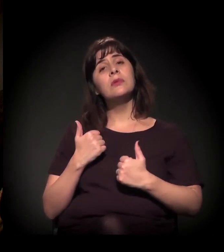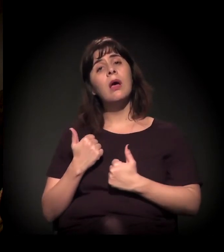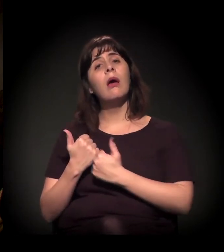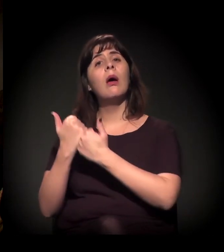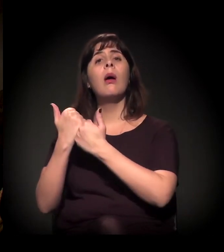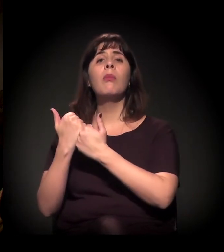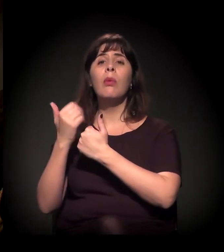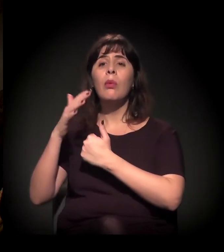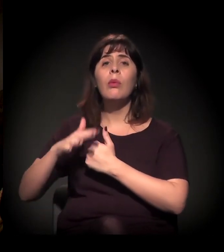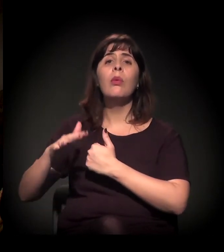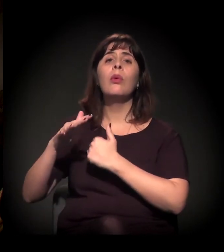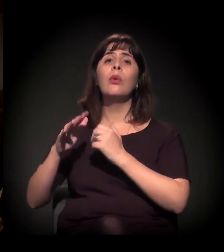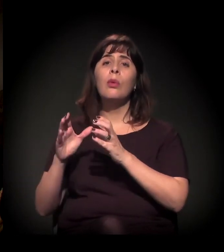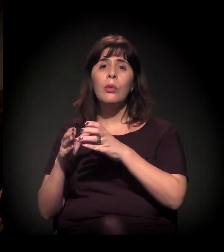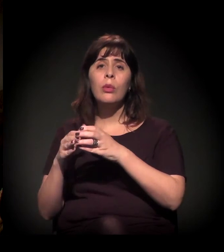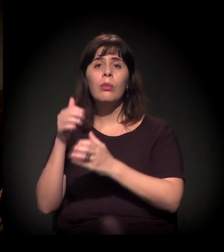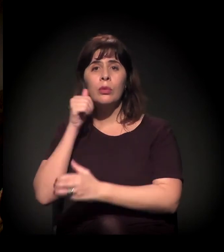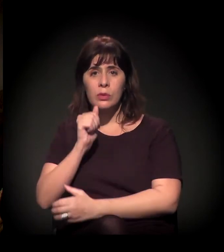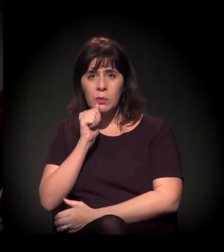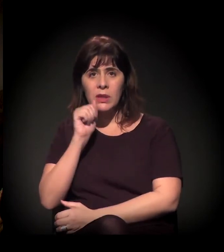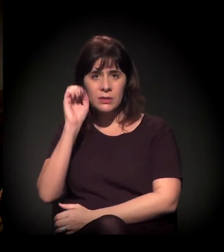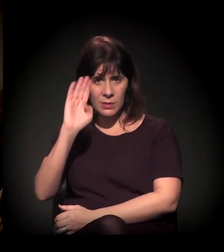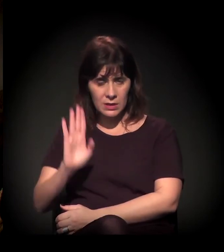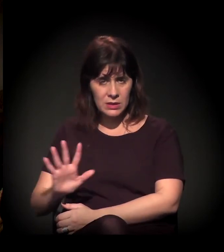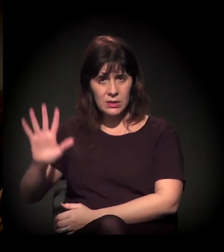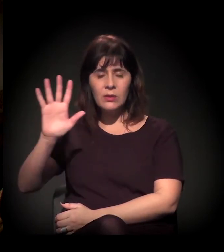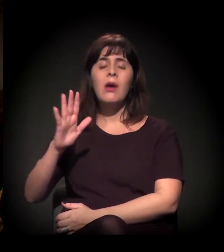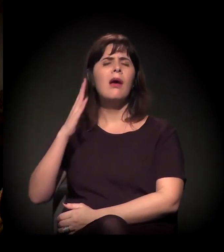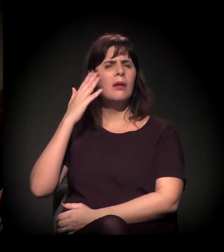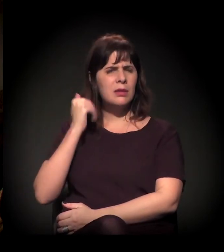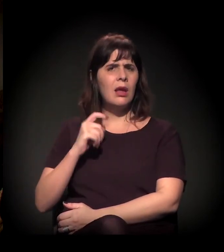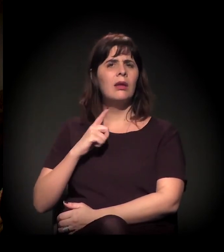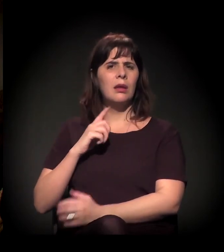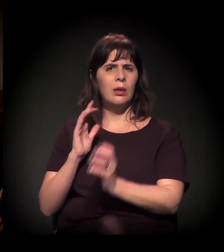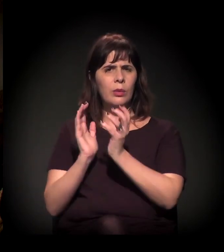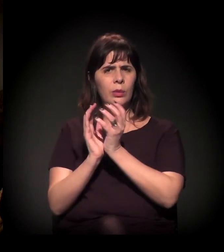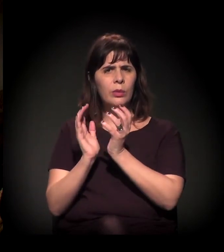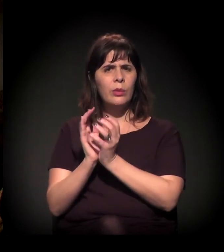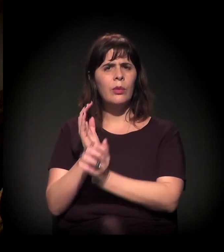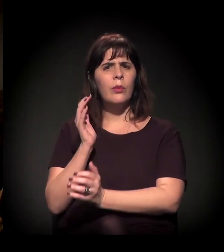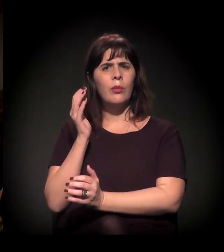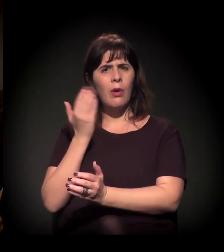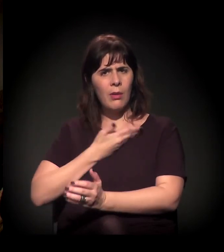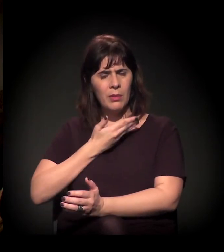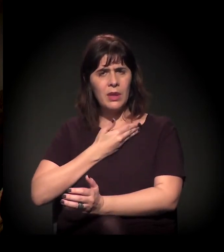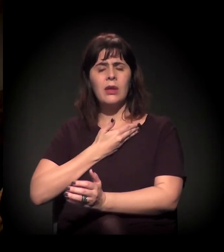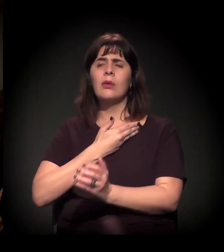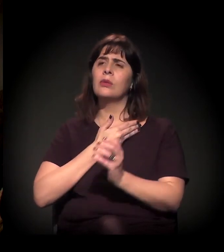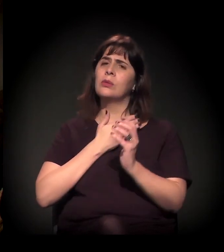como podemos contribuir? Nós sabemos que tem um grupo de amigos do castelinho Clube de Mães,